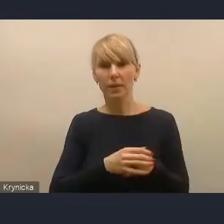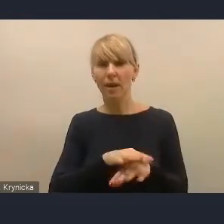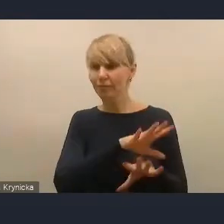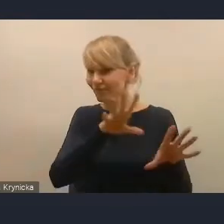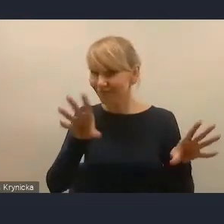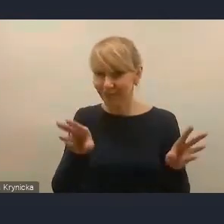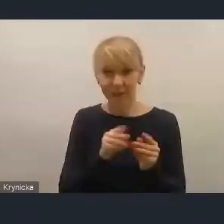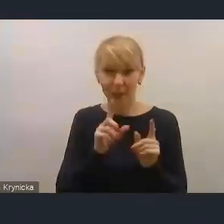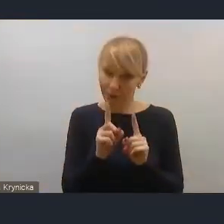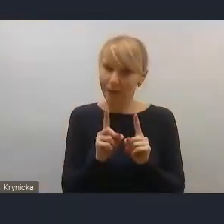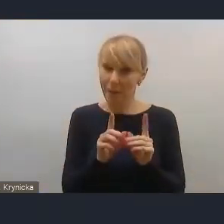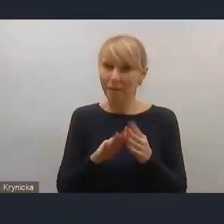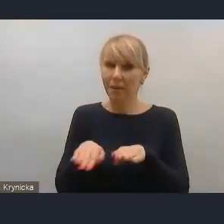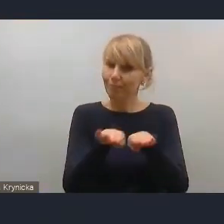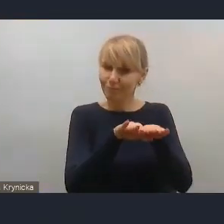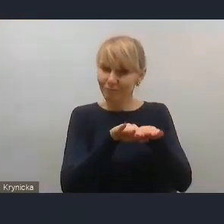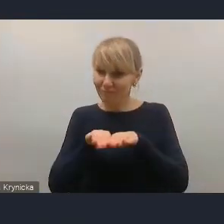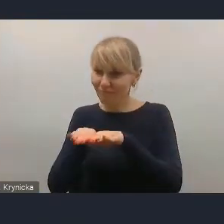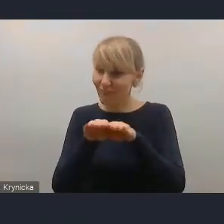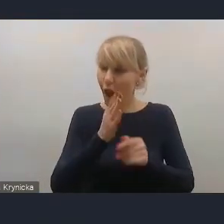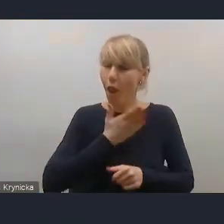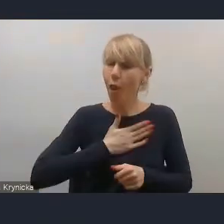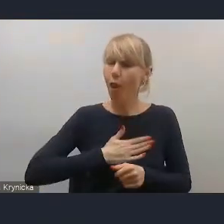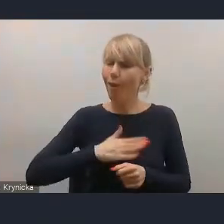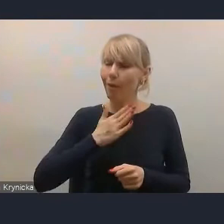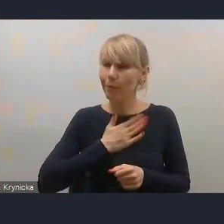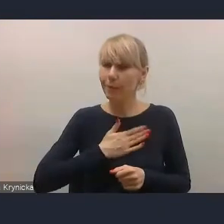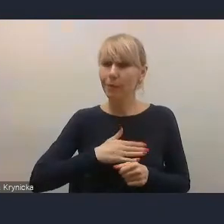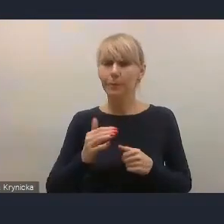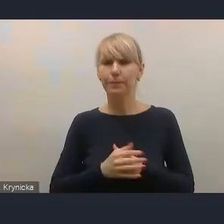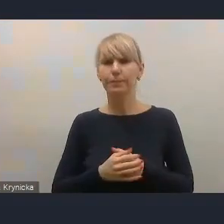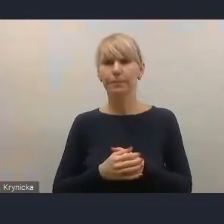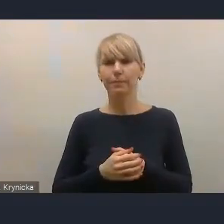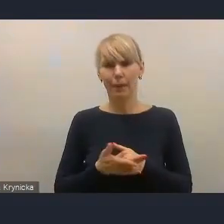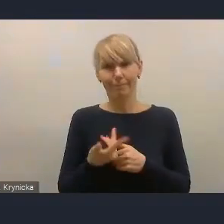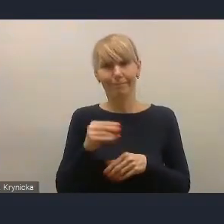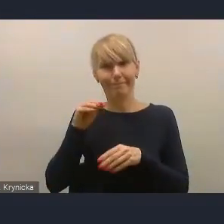tak że myślę, że inne resorty też nie lubią Ministerstwa Finansów,